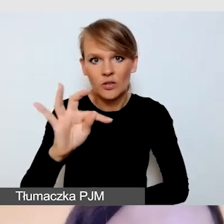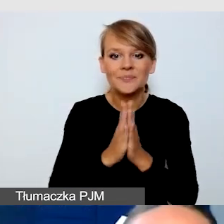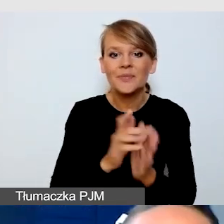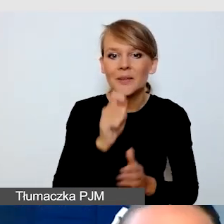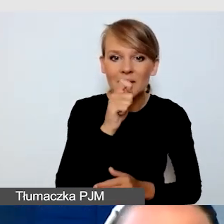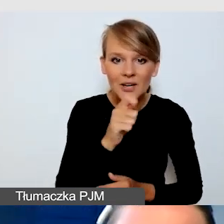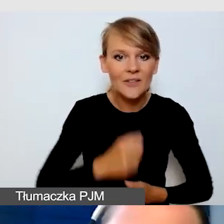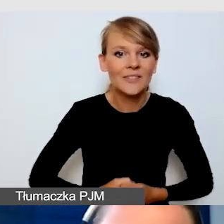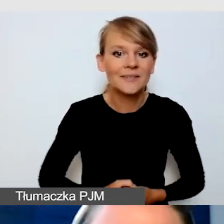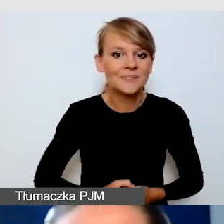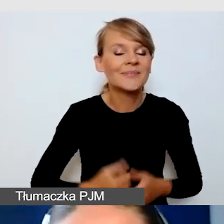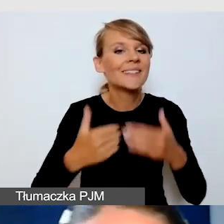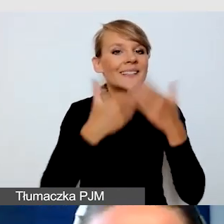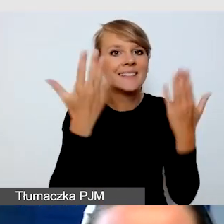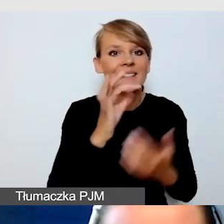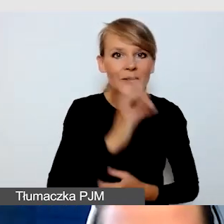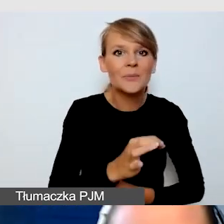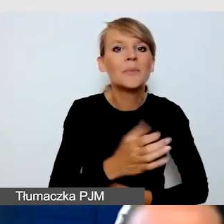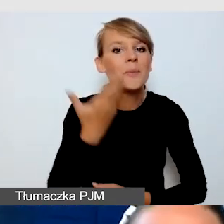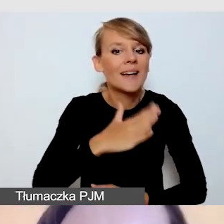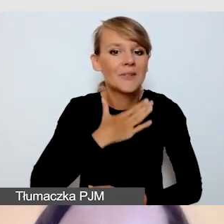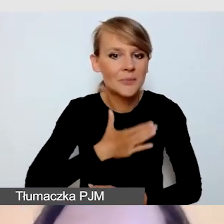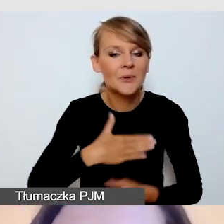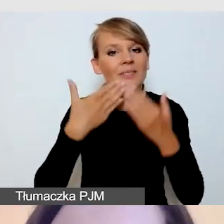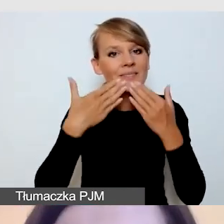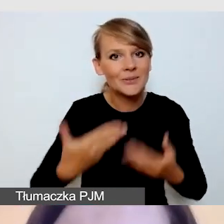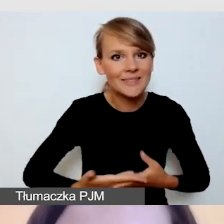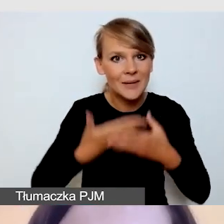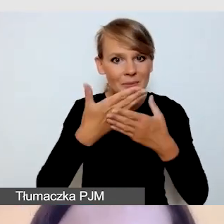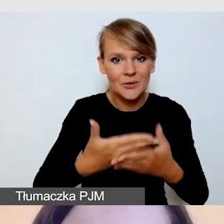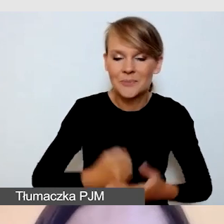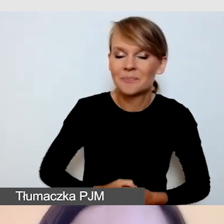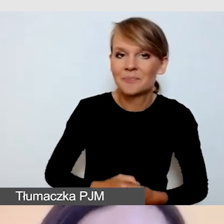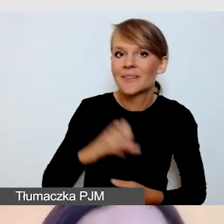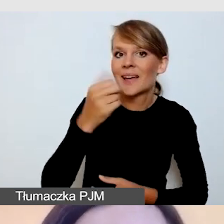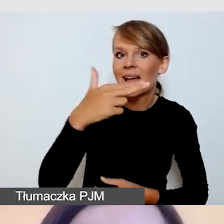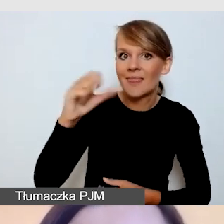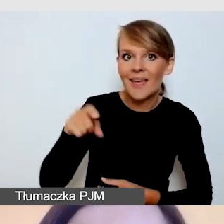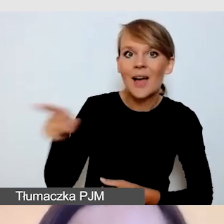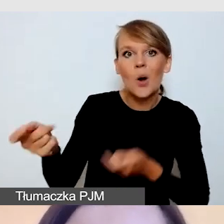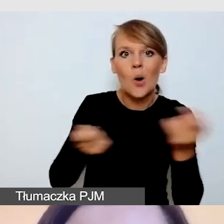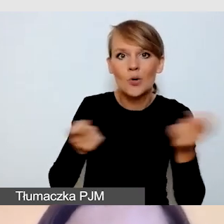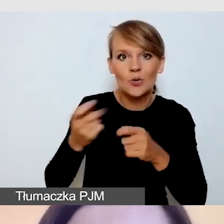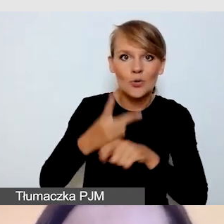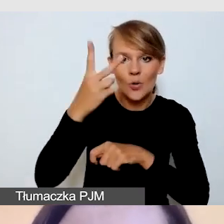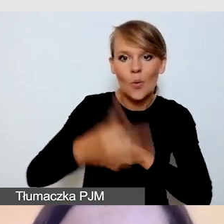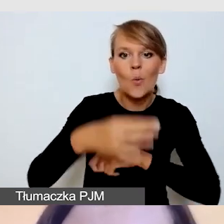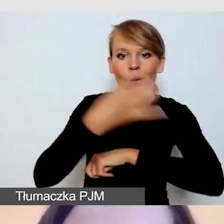Dzień dobry, bardzo mi miło, dziękuję za zaproszenie. Anna jest koordynatorką dostępności na Uniwersytecie Śląskim.